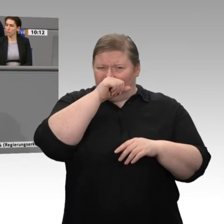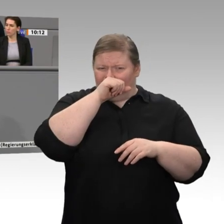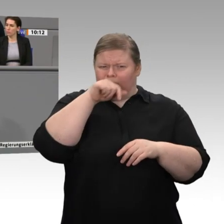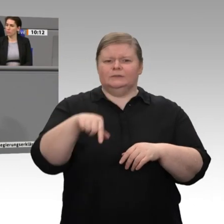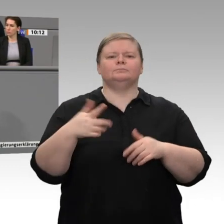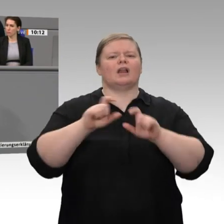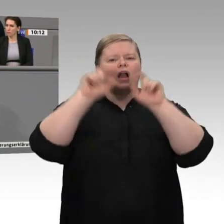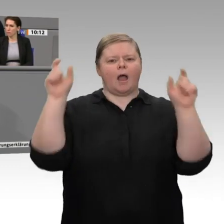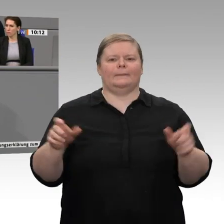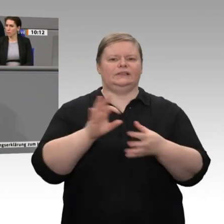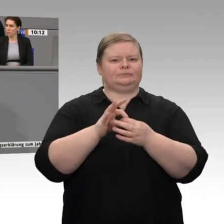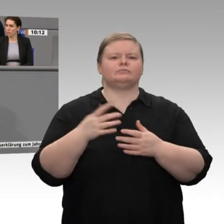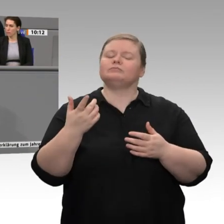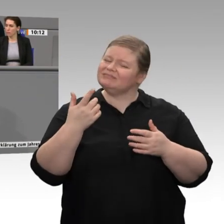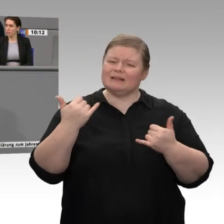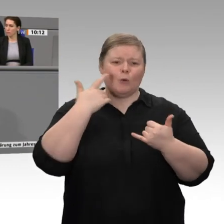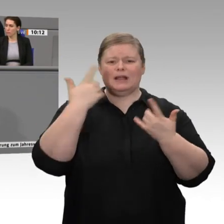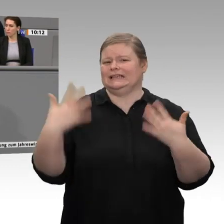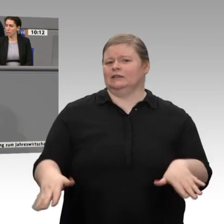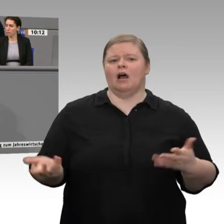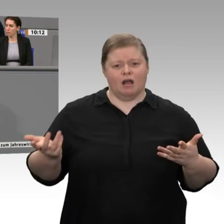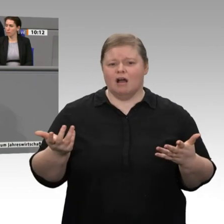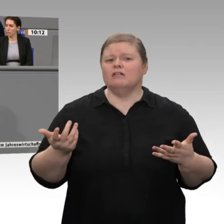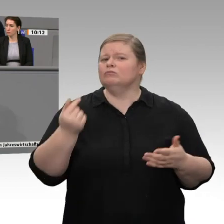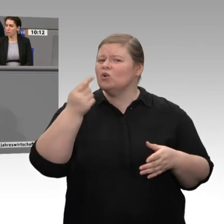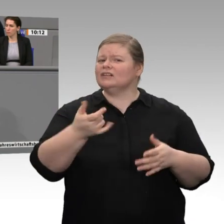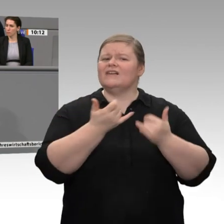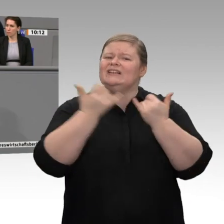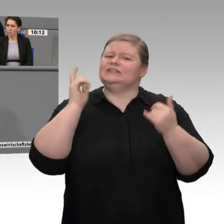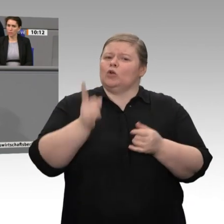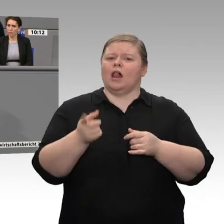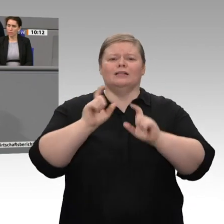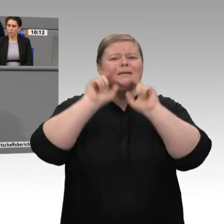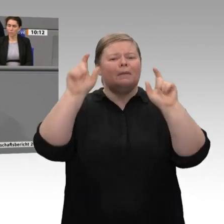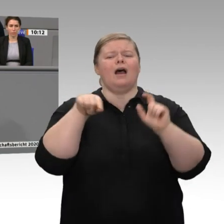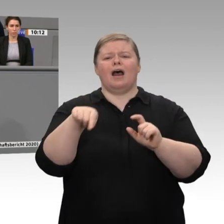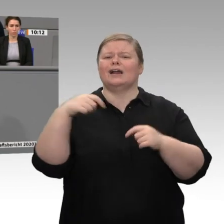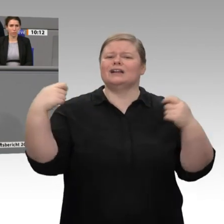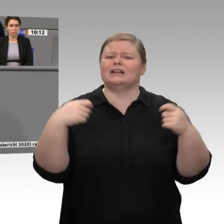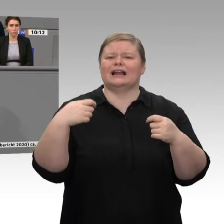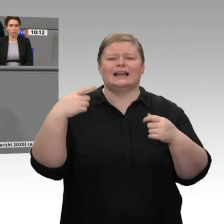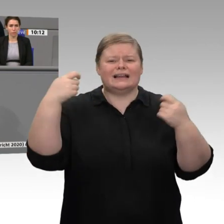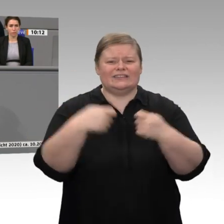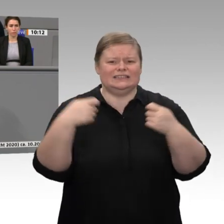Das ist die Aufgabe, die ein Wirtschaftsminister anzugehen hat. Sie sind Ankündigungsweltmeister; beim Umsetzen mangelt es eben bei Ihnen. Mit uns als Grüne bekommen Sie den Leitfaden